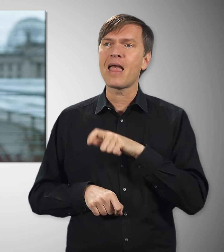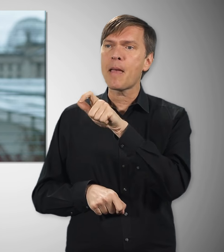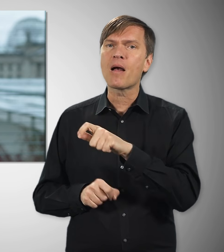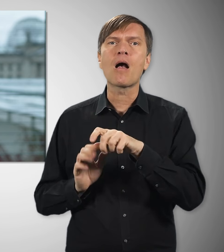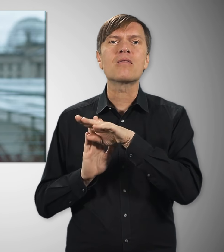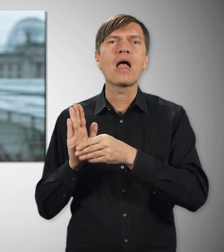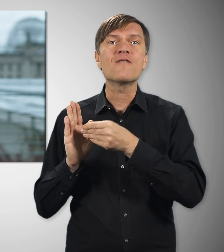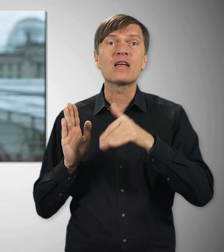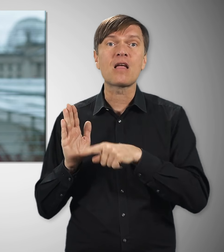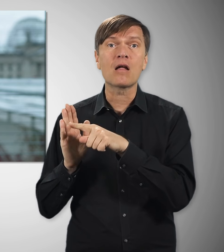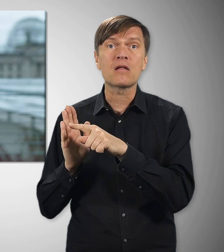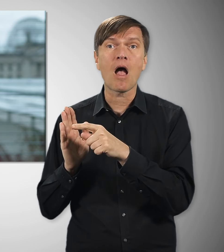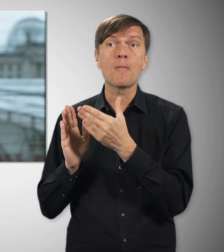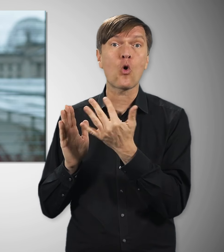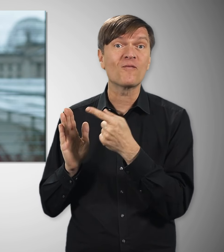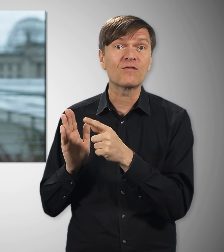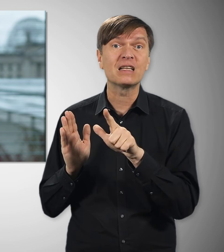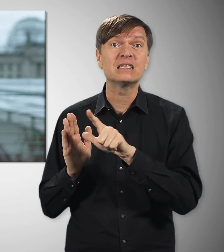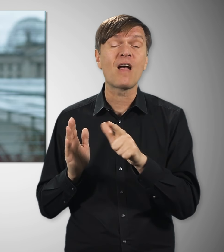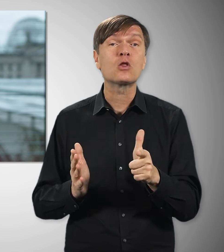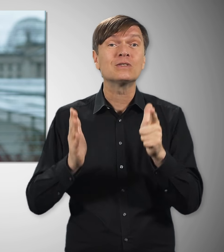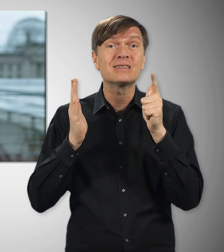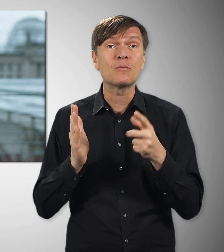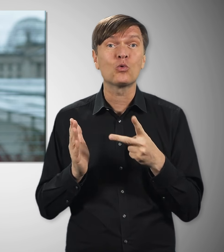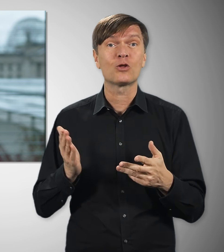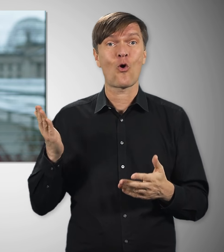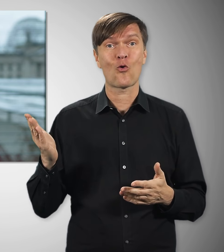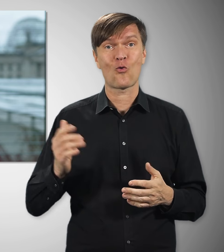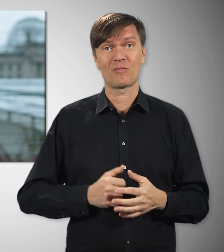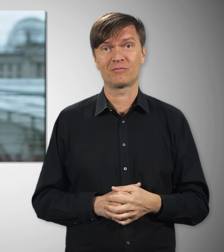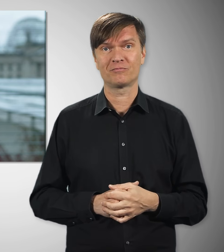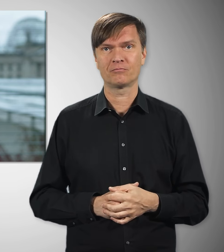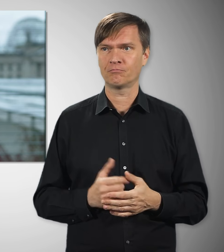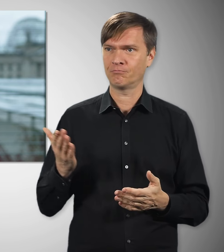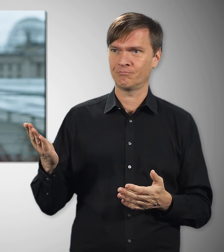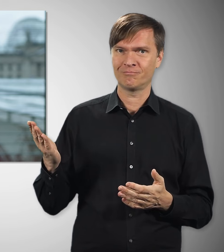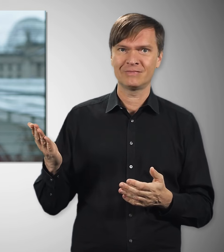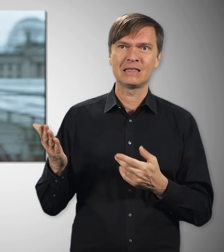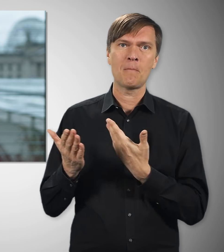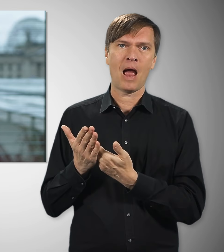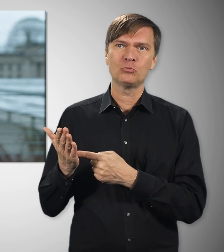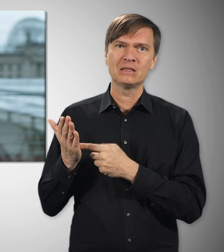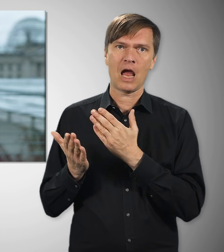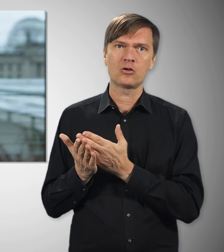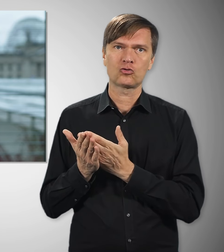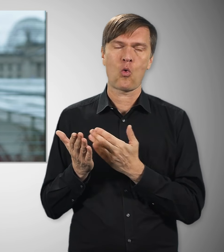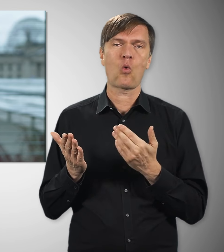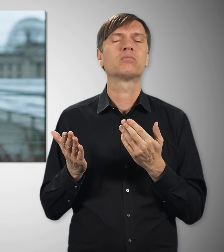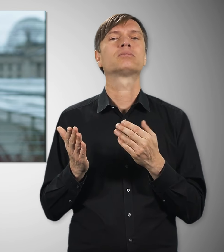die nach Tarifvertrag bezahlt werden, waren es sogar um die 2.700 Euro. Nicht nur dieses Beispiel zeigt übrigens,